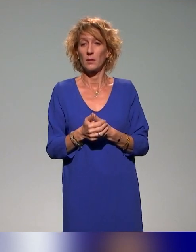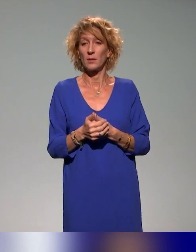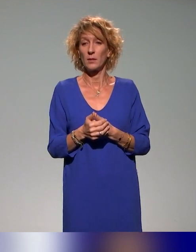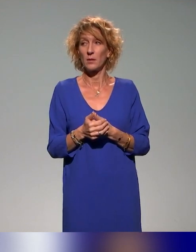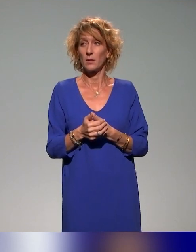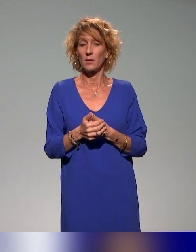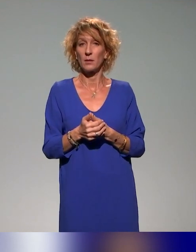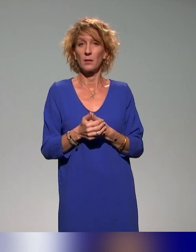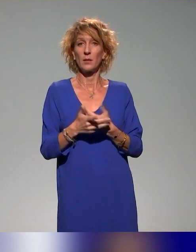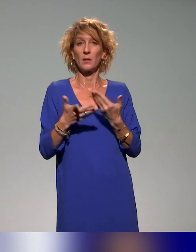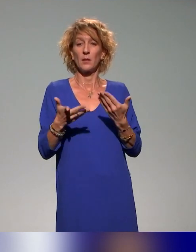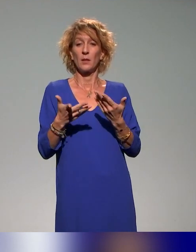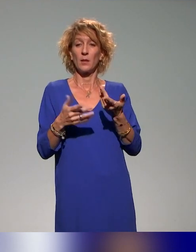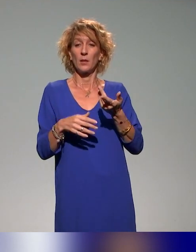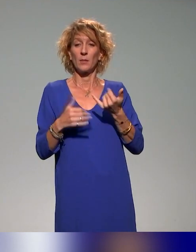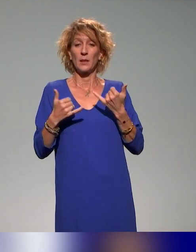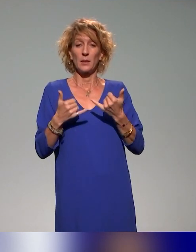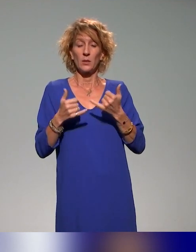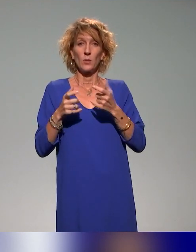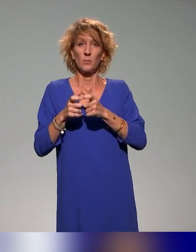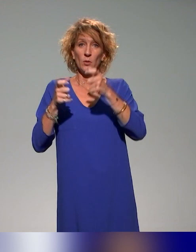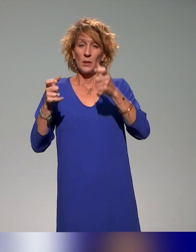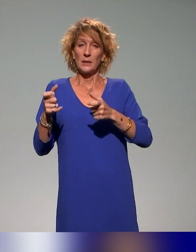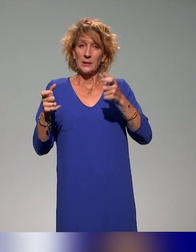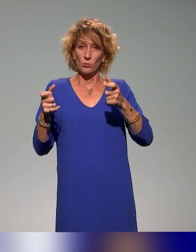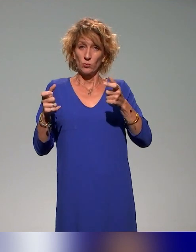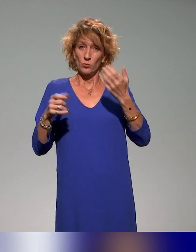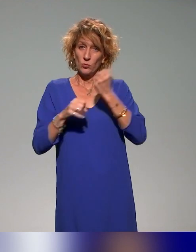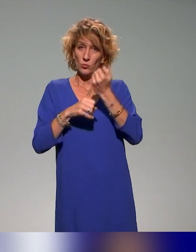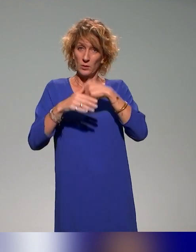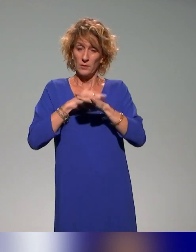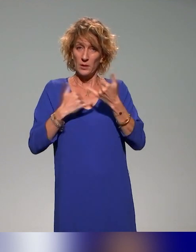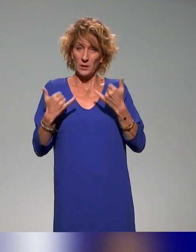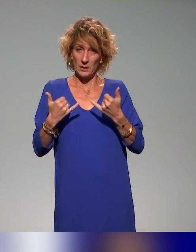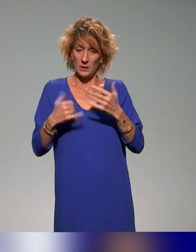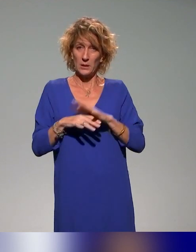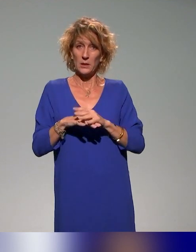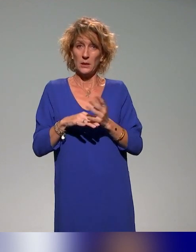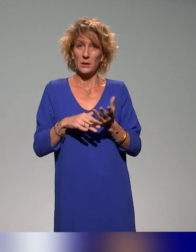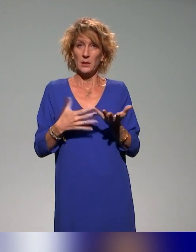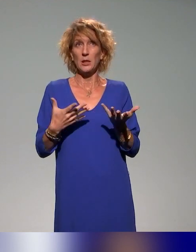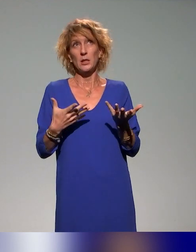de l'institut dans lequel on travaille, on a un plan de formation qui intègre depuis déjà un an.